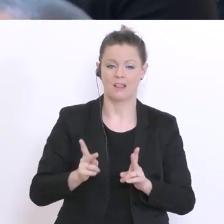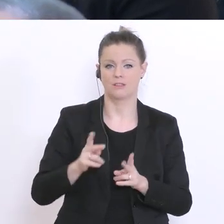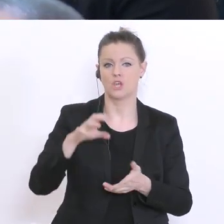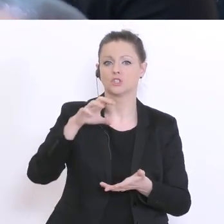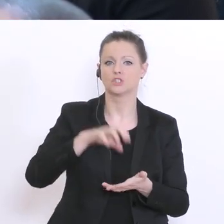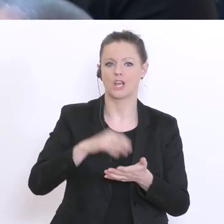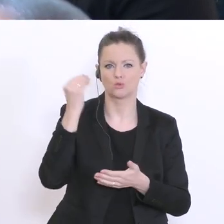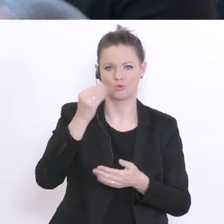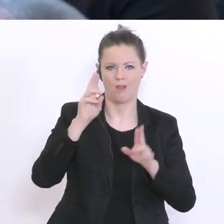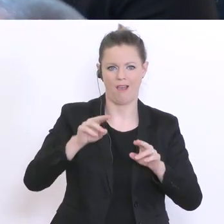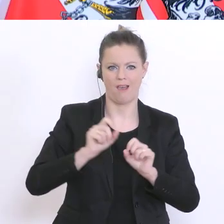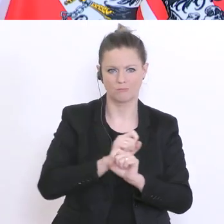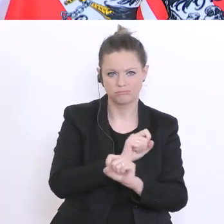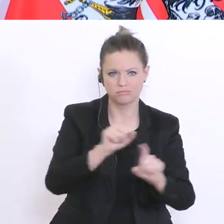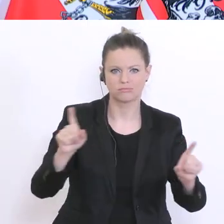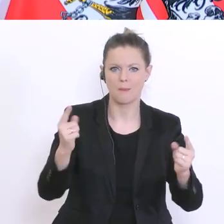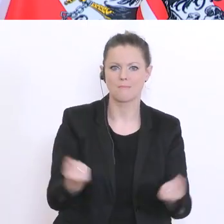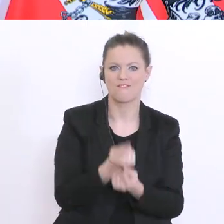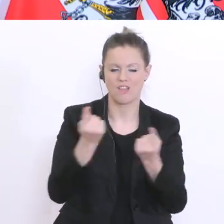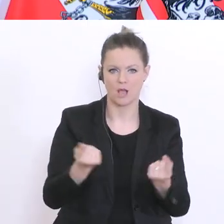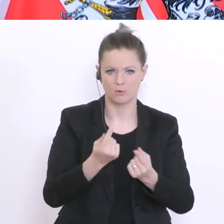Nein, ich habe hier die Bildungsredaktionen in dem Zusammenhang schon gebeten,